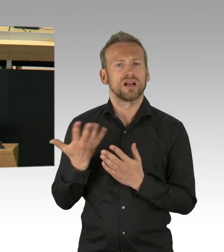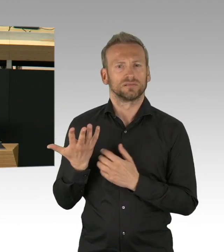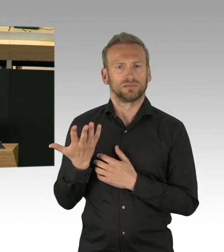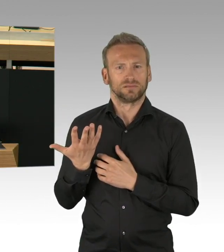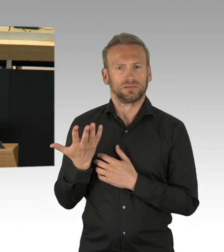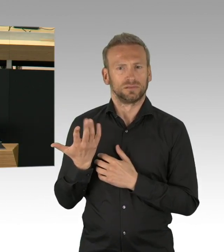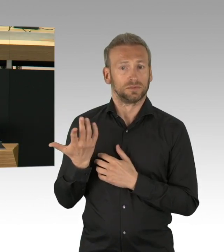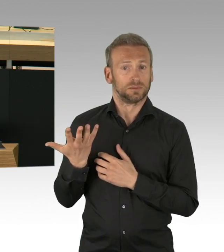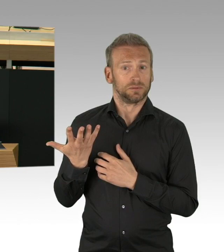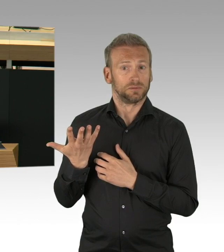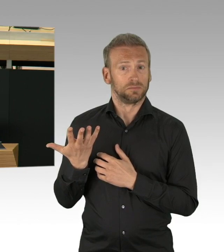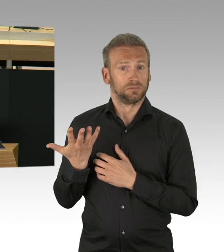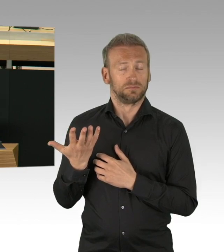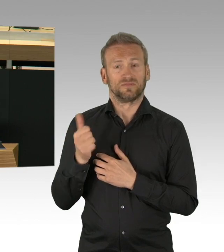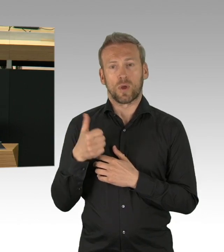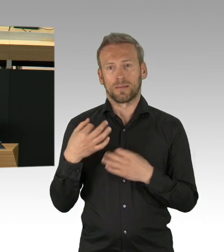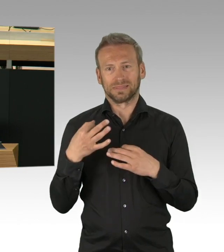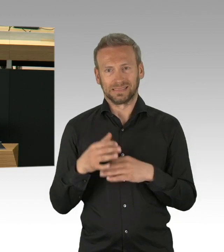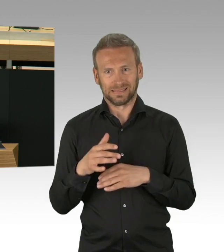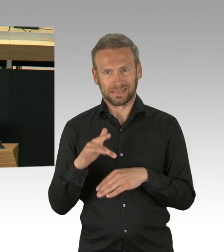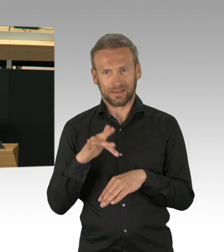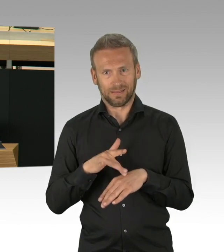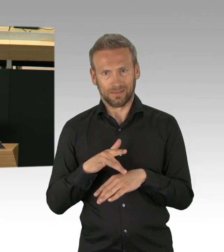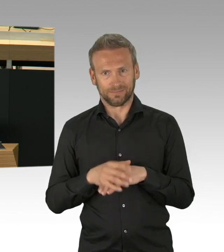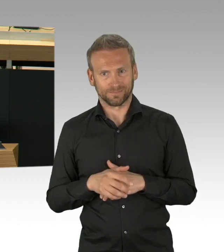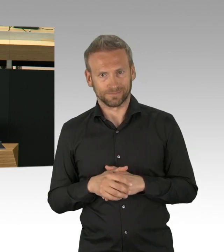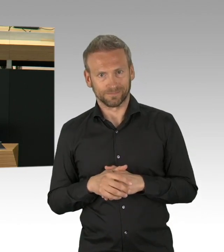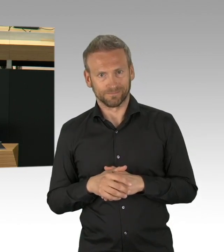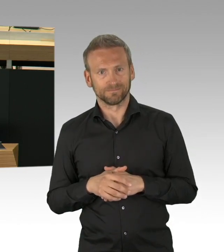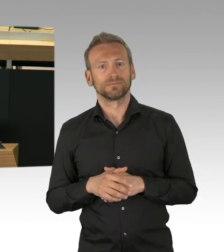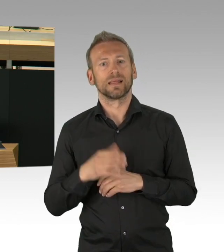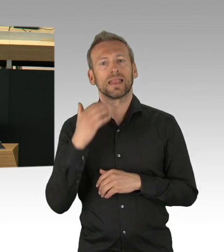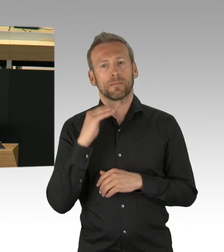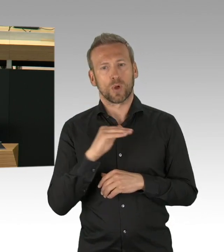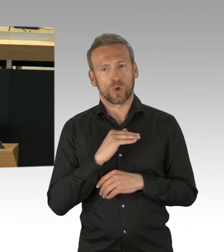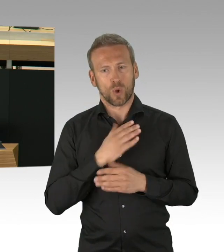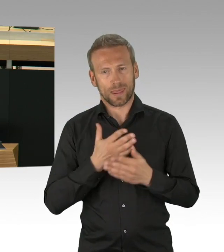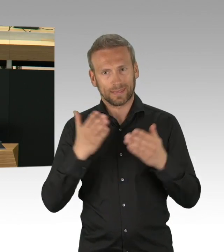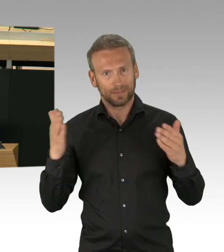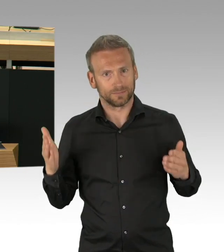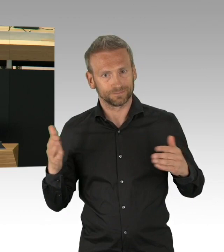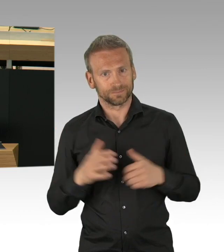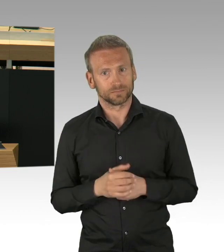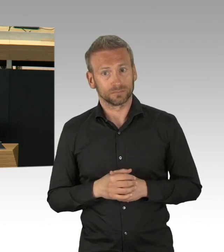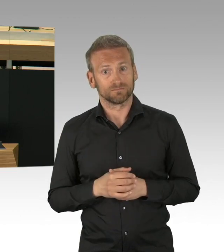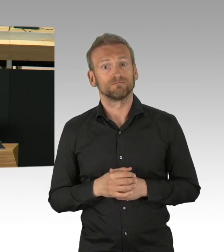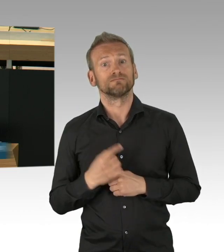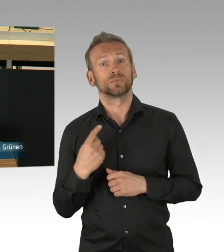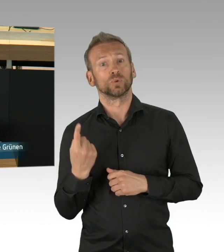unser Leben ist Austausch, wie wir gerade wieder sehen. Wirtschaft, Verkehr, Kultur, alles ist durch Austausch bestimmt.